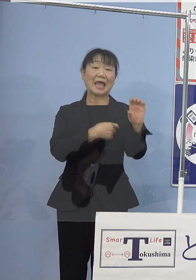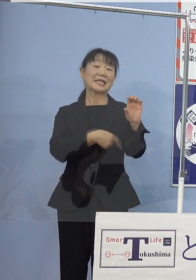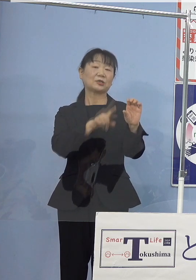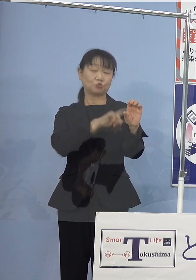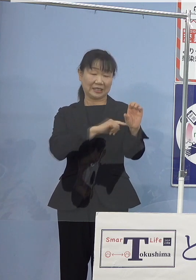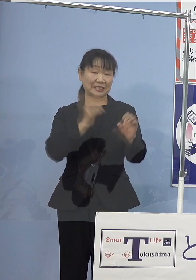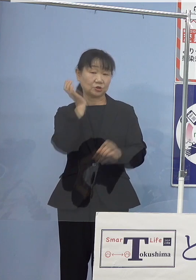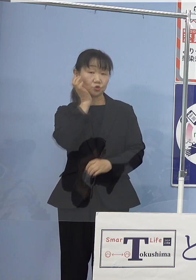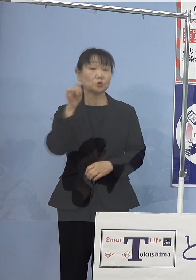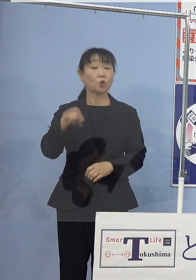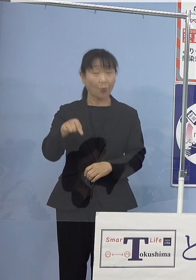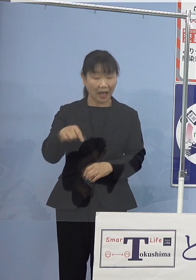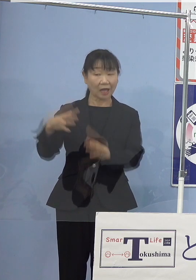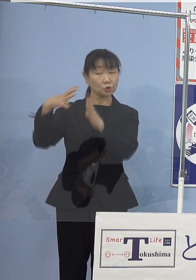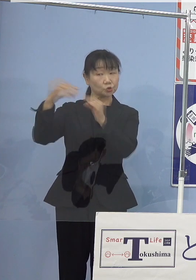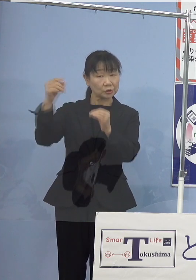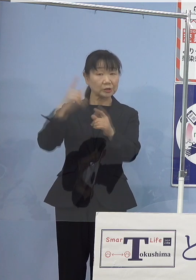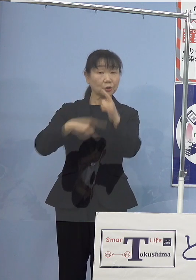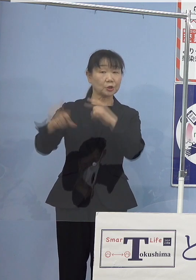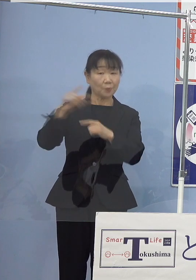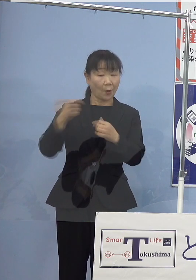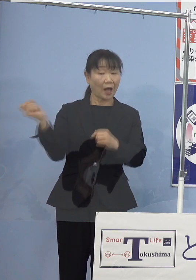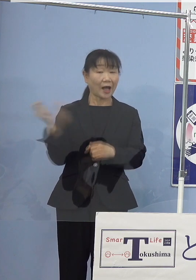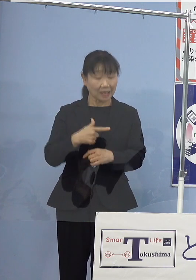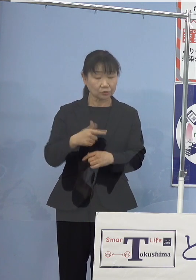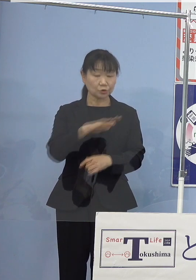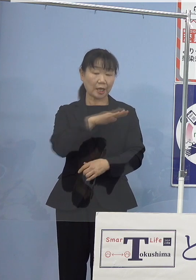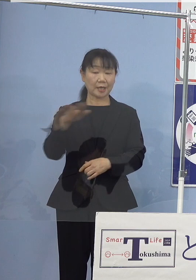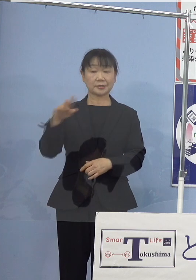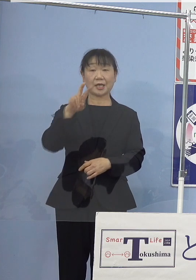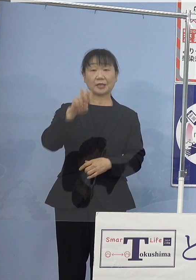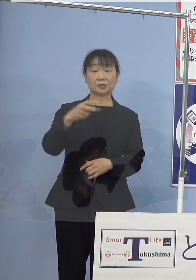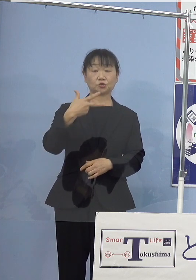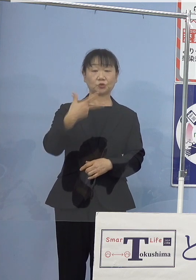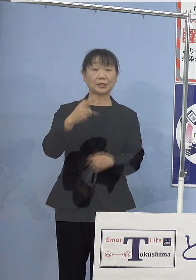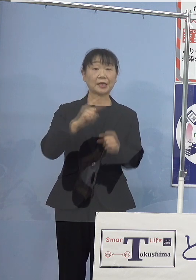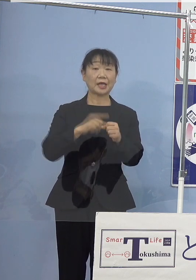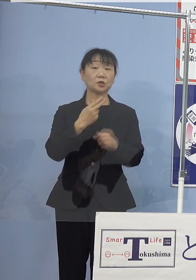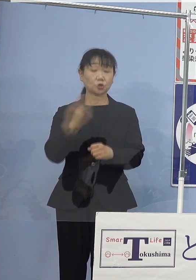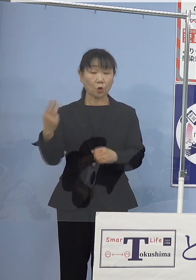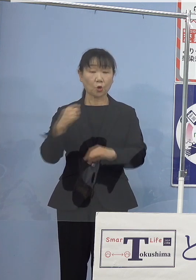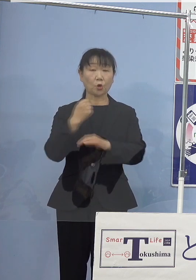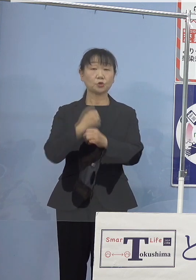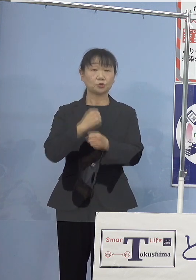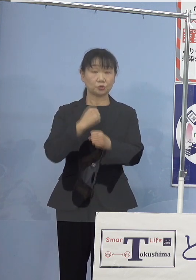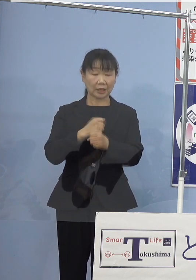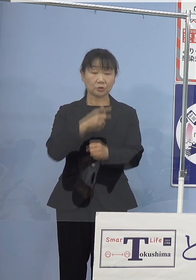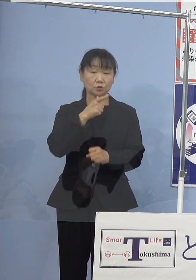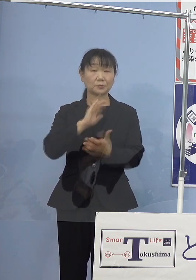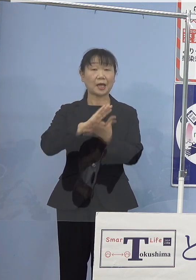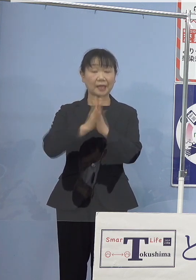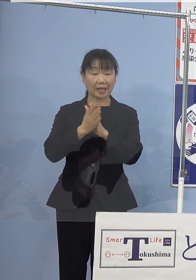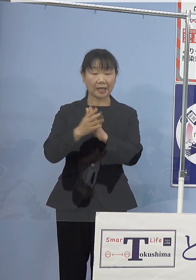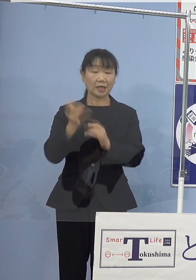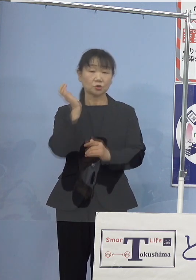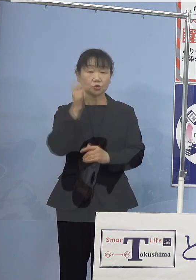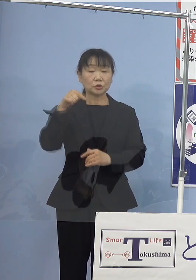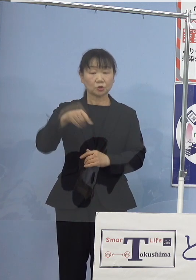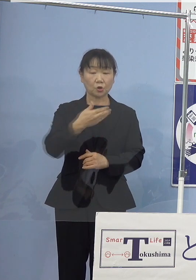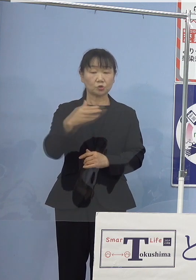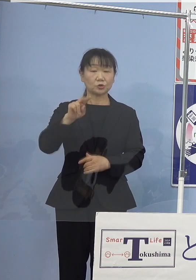国よりもはるかに早く 平成27年度策定の「徳島県水素グリッド構想」に基づき